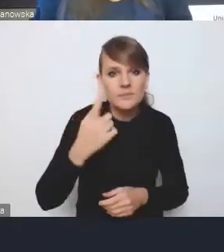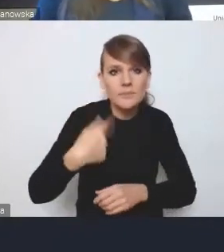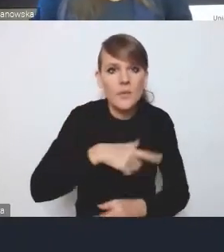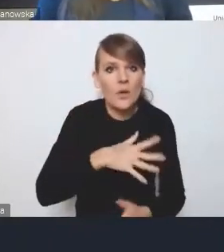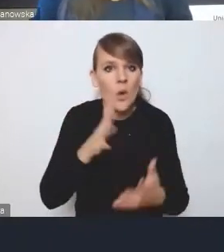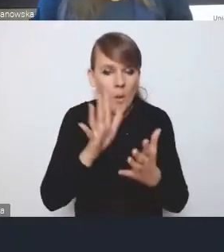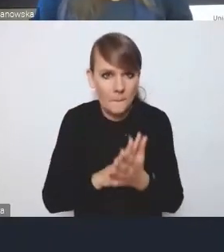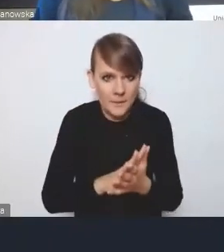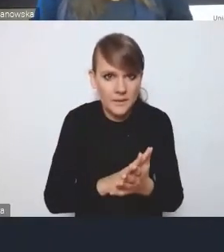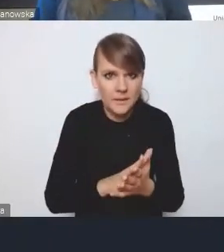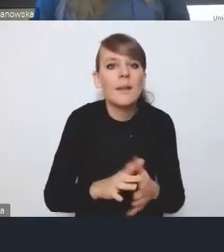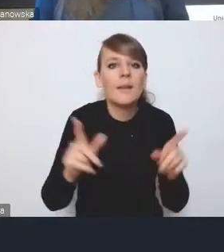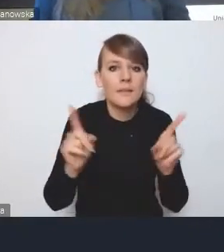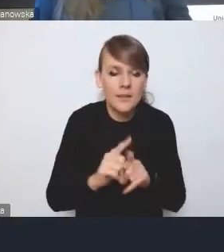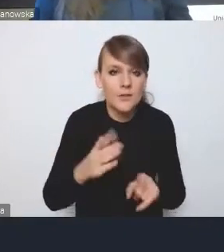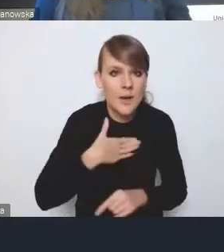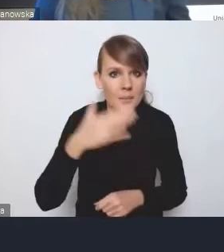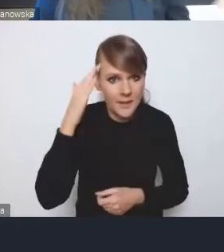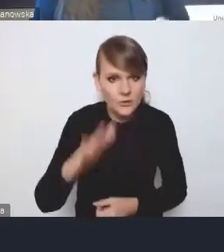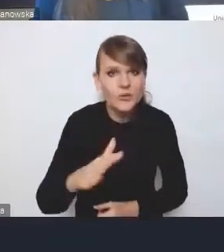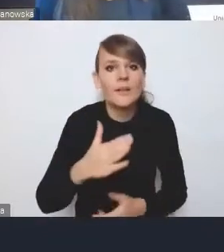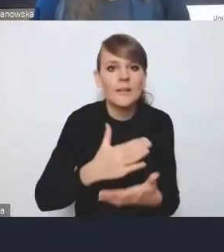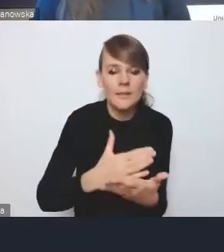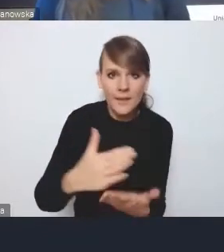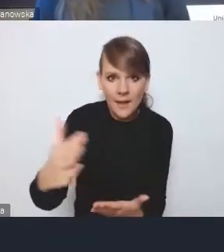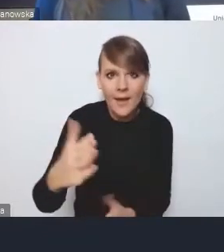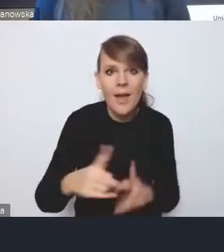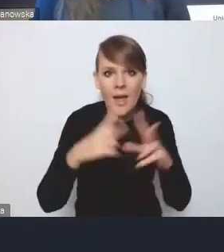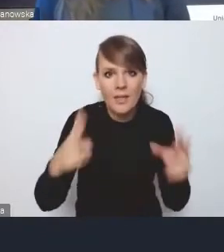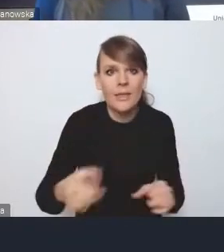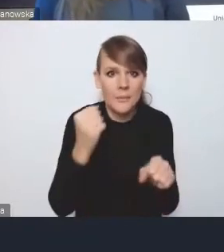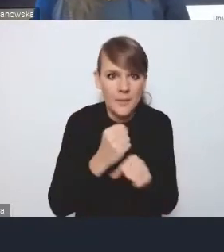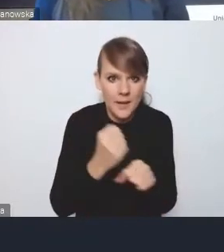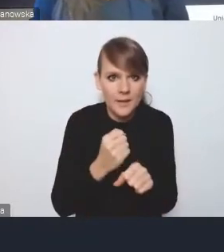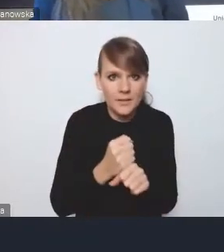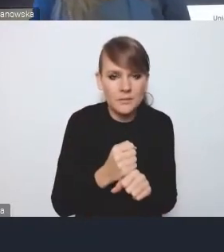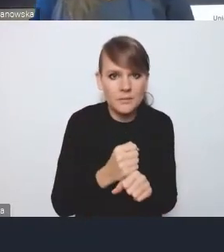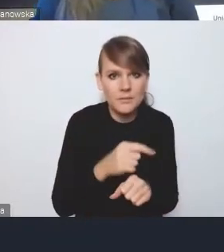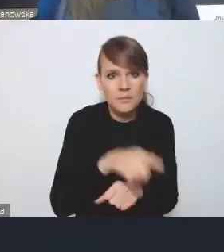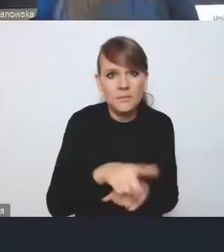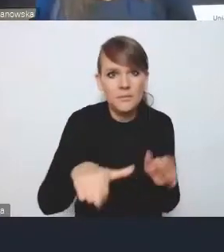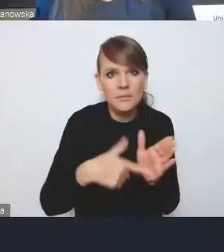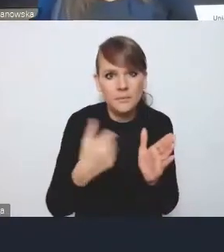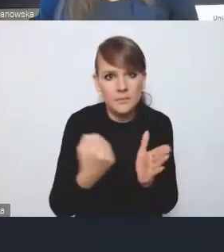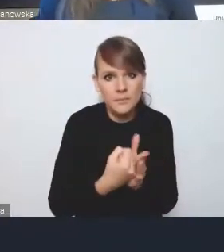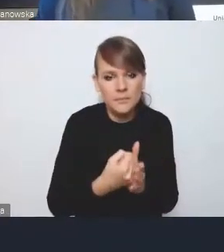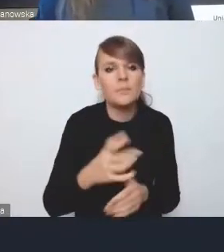i też liczymy na to, że będziemy na dalszych etapach pracy nad tą ustawą, mogli w tym uczestniczyć